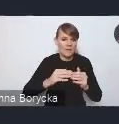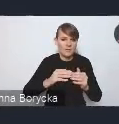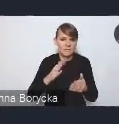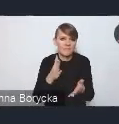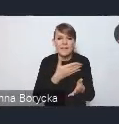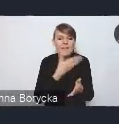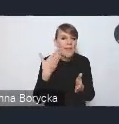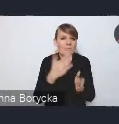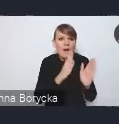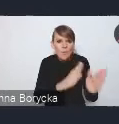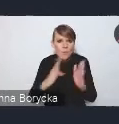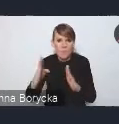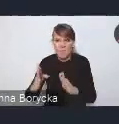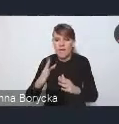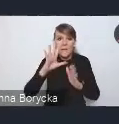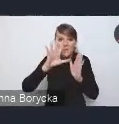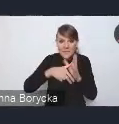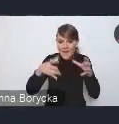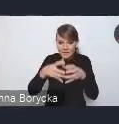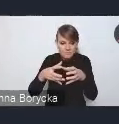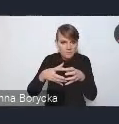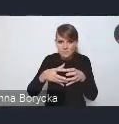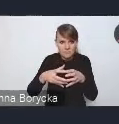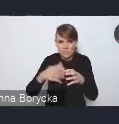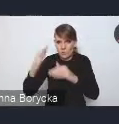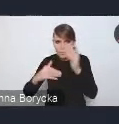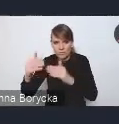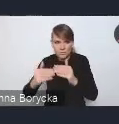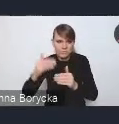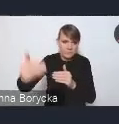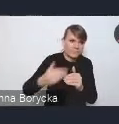Rozlewanie się miast i te niskie zabudowy na obszary otaczające,